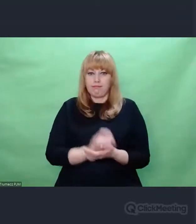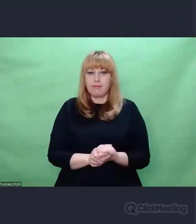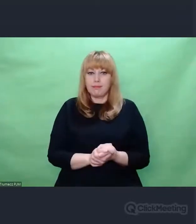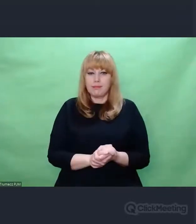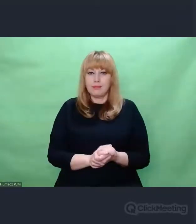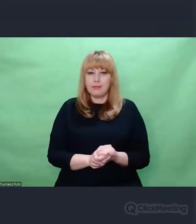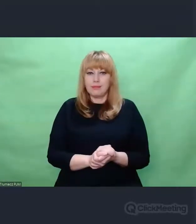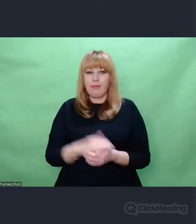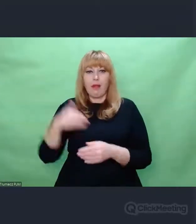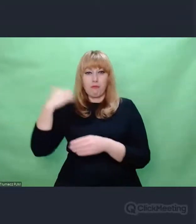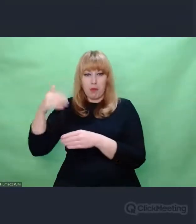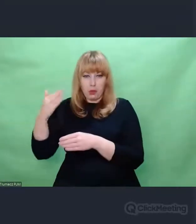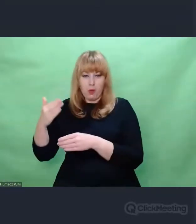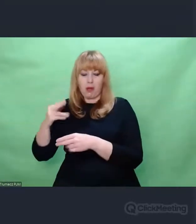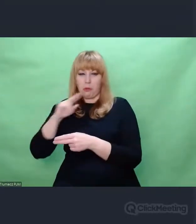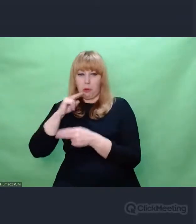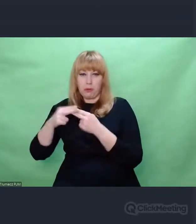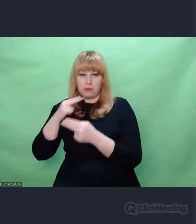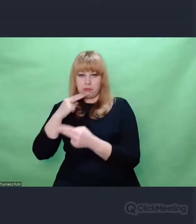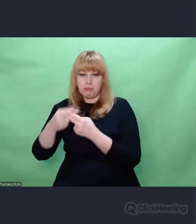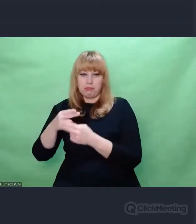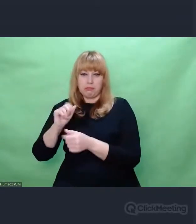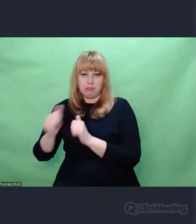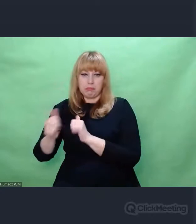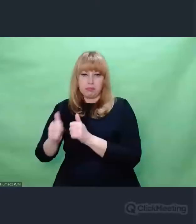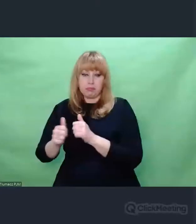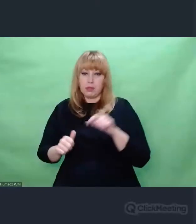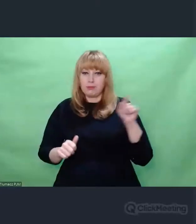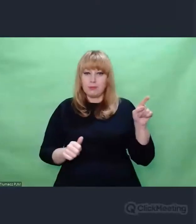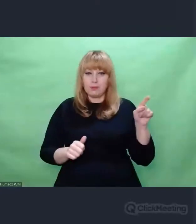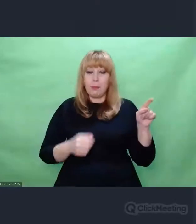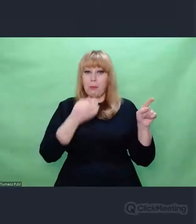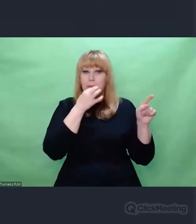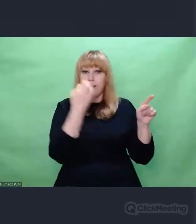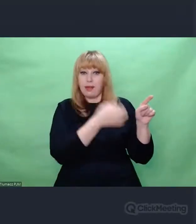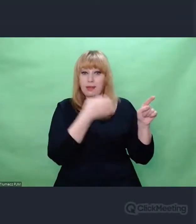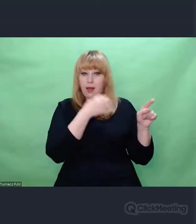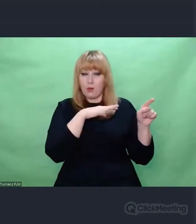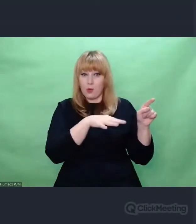Bo tylko wtedy zaczynamy pracować od zera